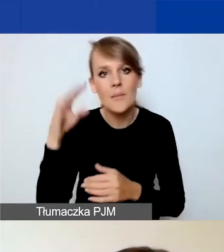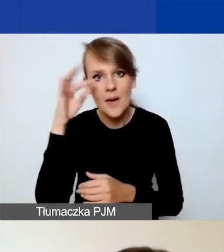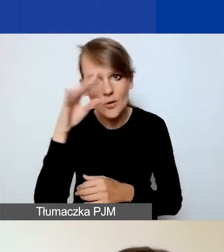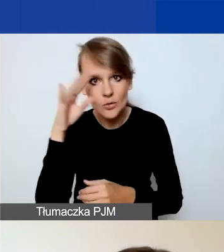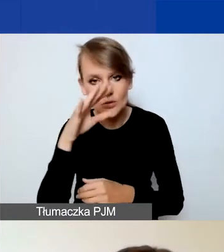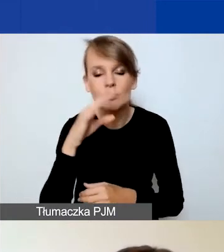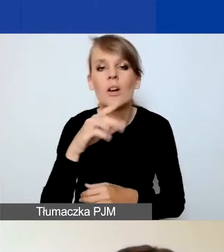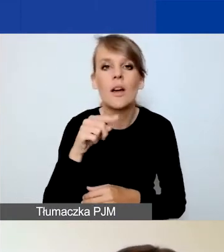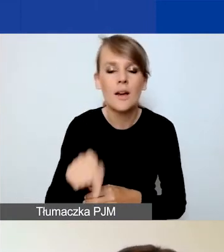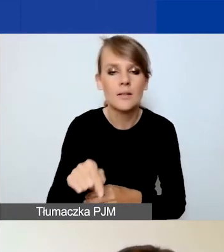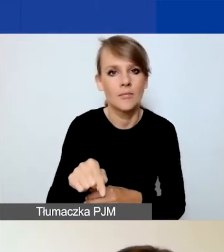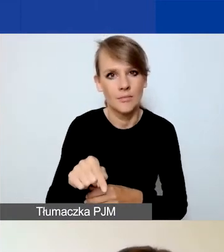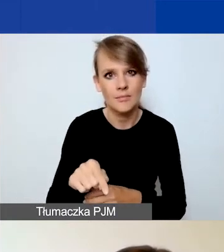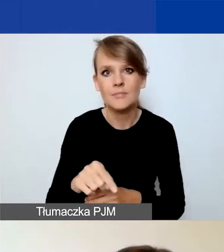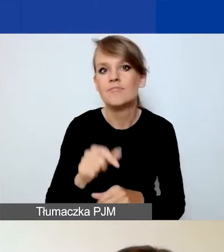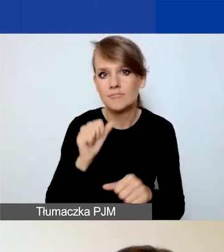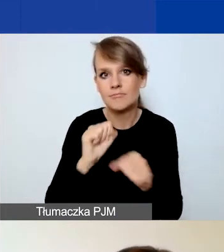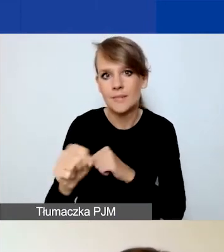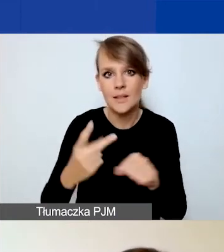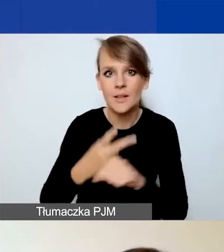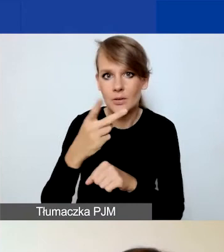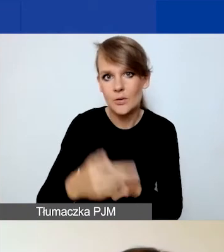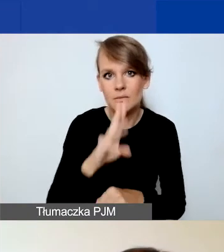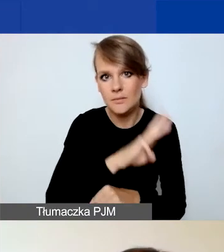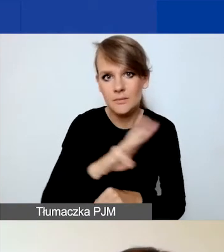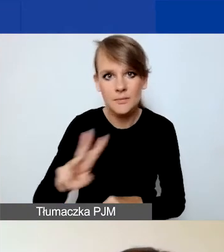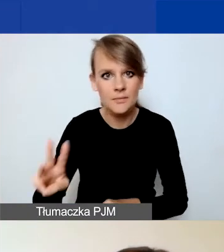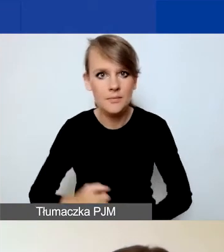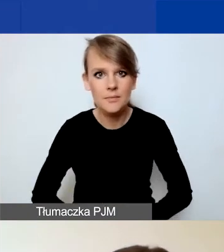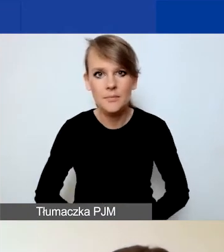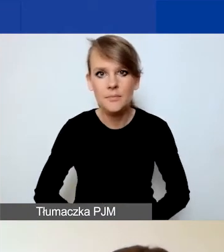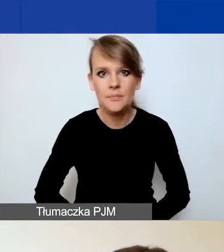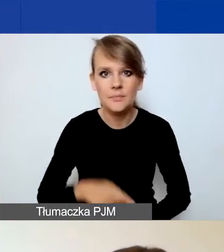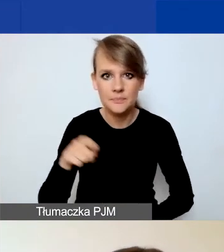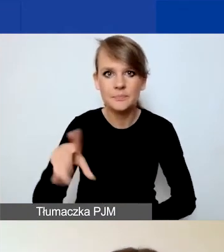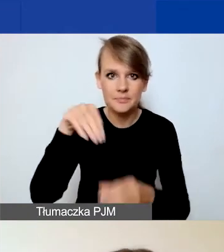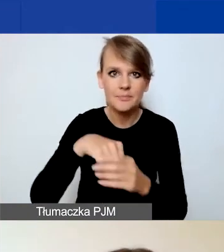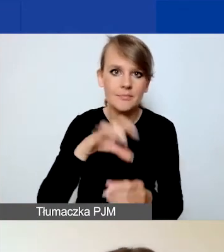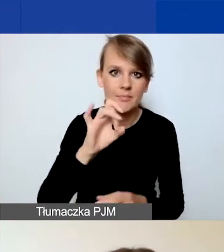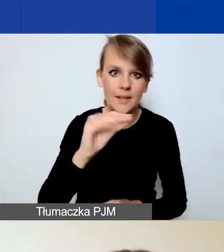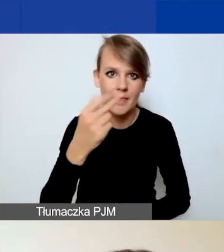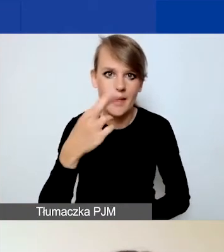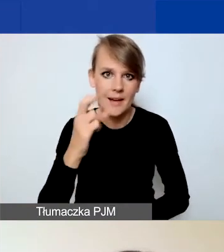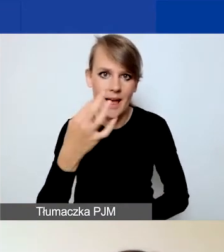są dostępne na stronie i w Generatorze. Po zalogowaniu się do Generatora